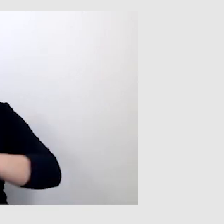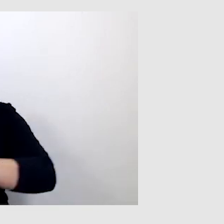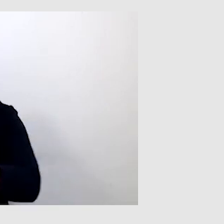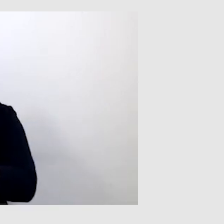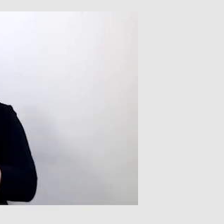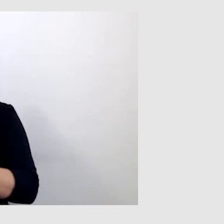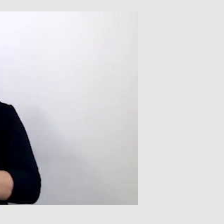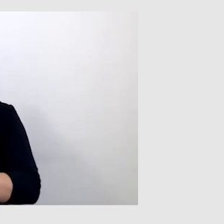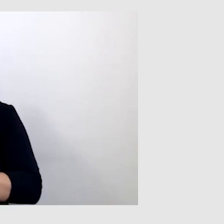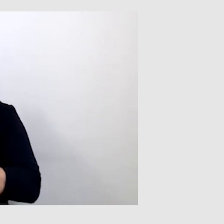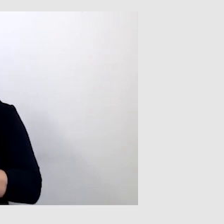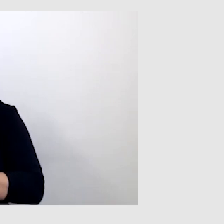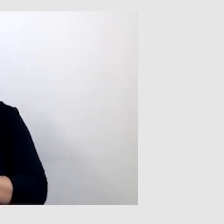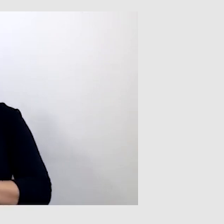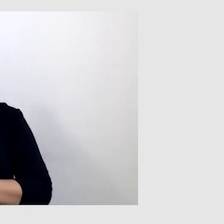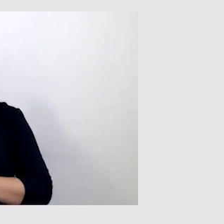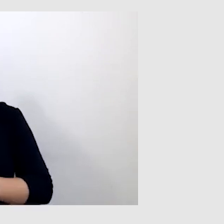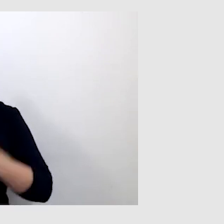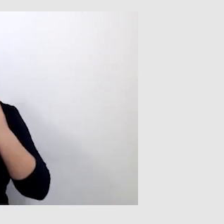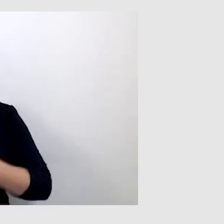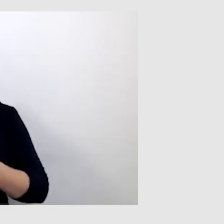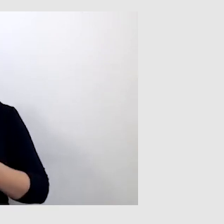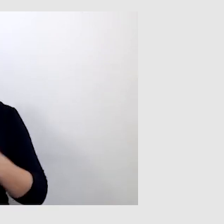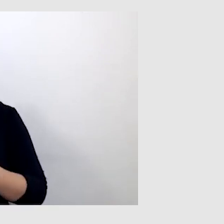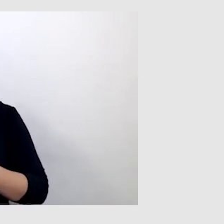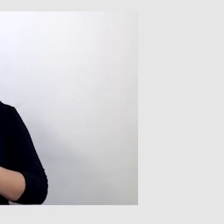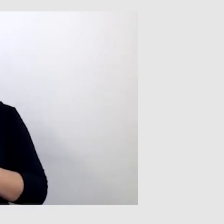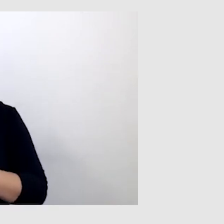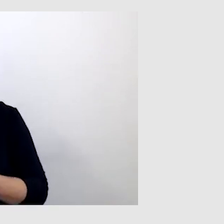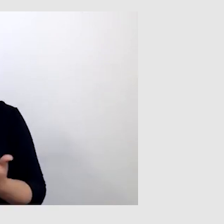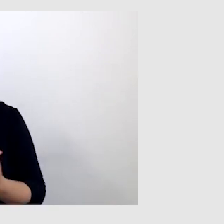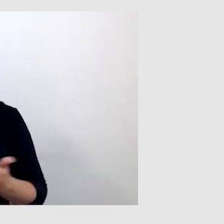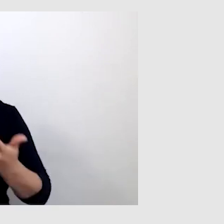To jest pierwszy problem, na który trzeba zwrócić uwagę. Drugi problem,